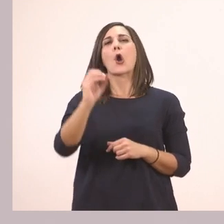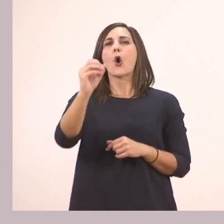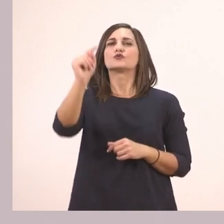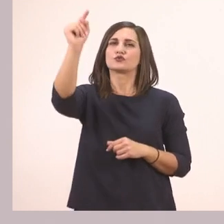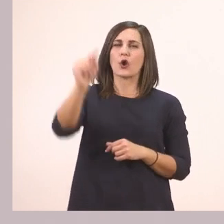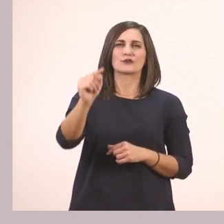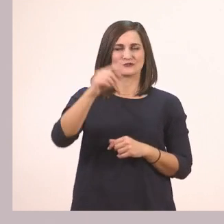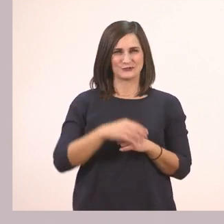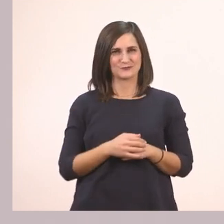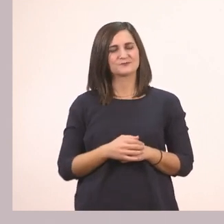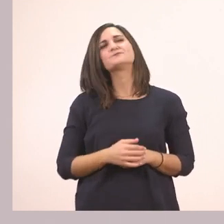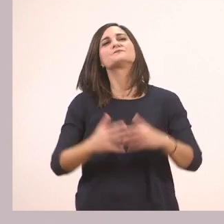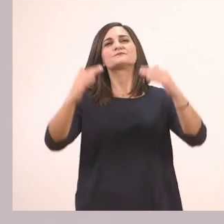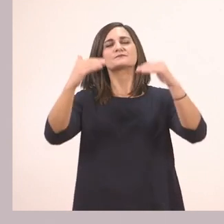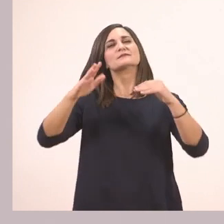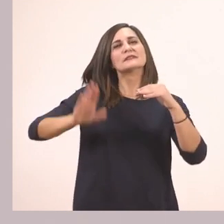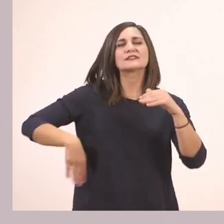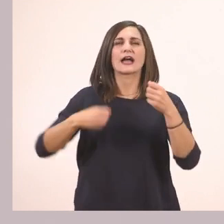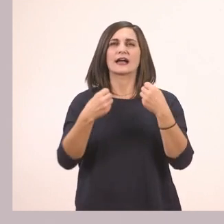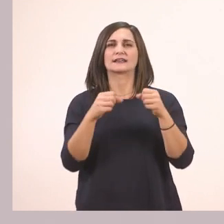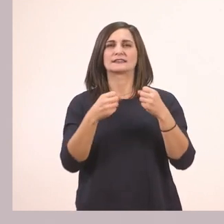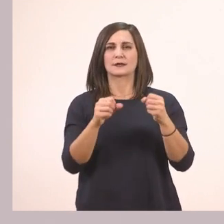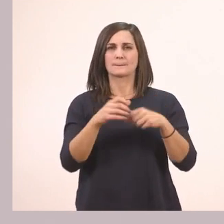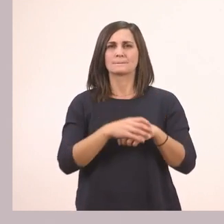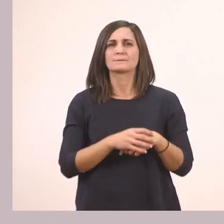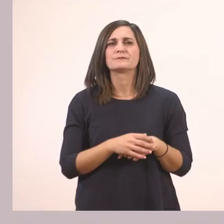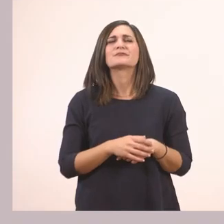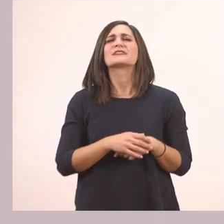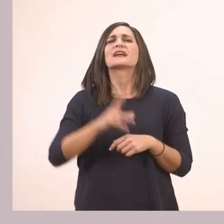Και τώρα είπαμε στη τελευταία άσκηση γράφουμε ό,τι έχουμε γράψει και στη 4.